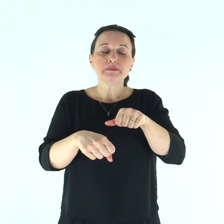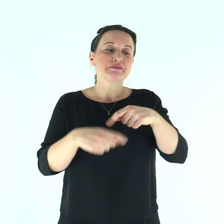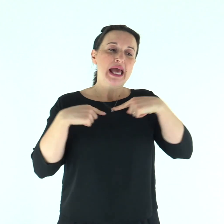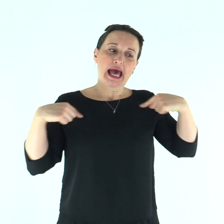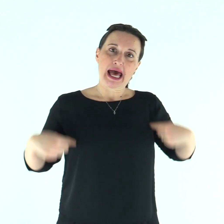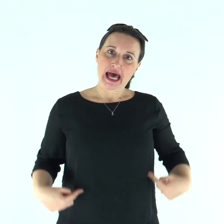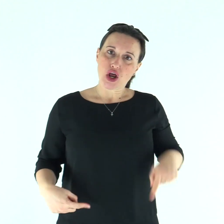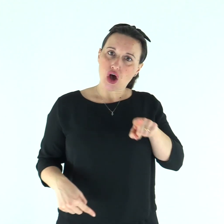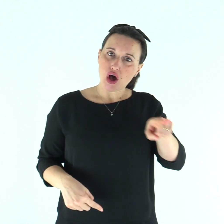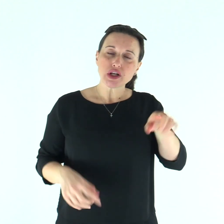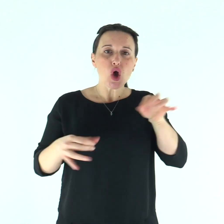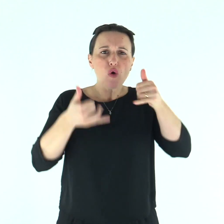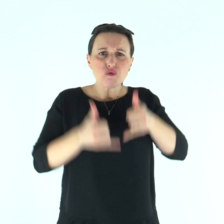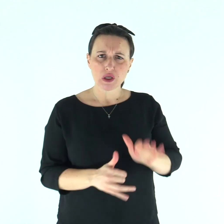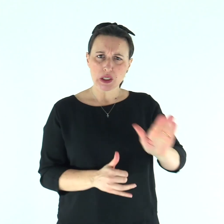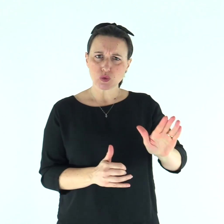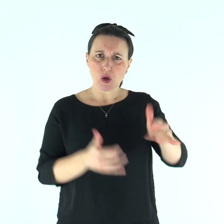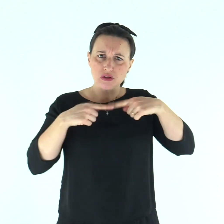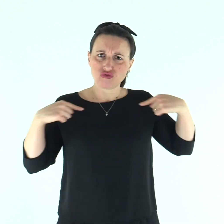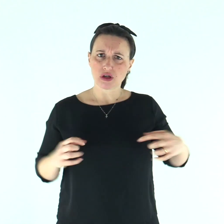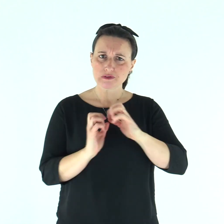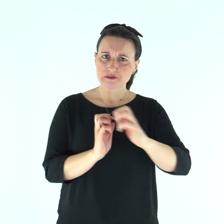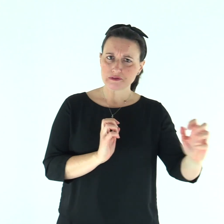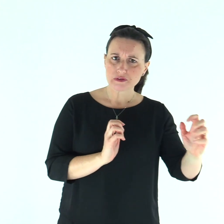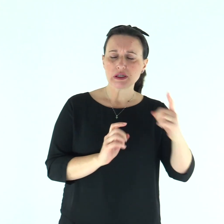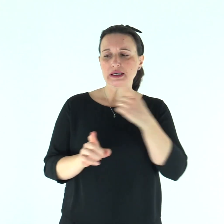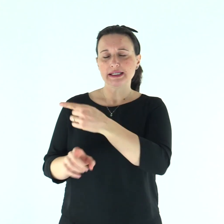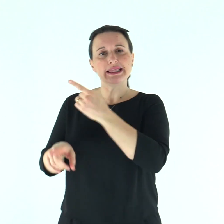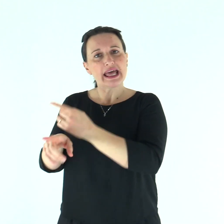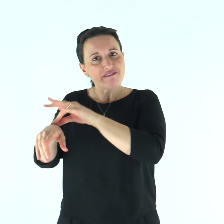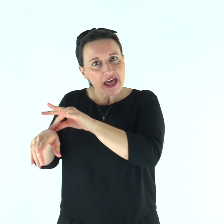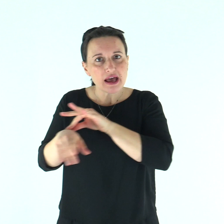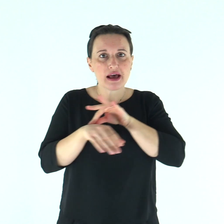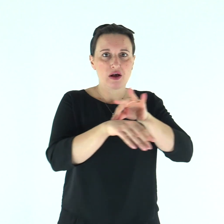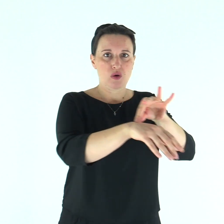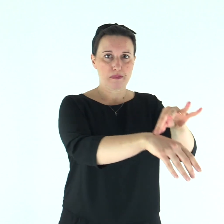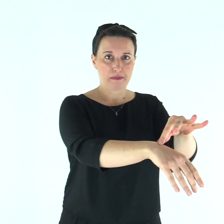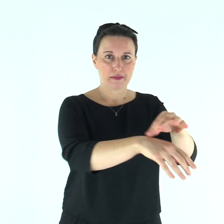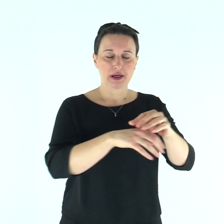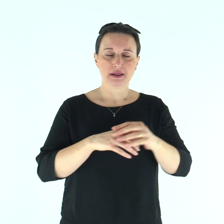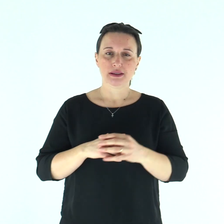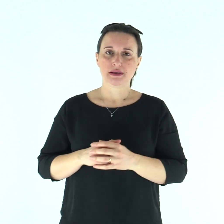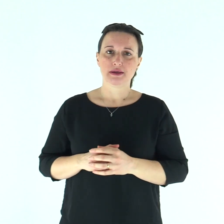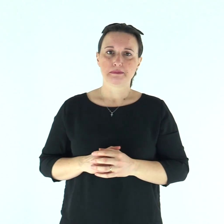quel tale sarà condotto dal sacerdote Aronne o da qualcuno dei sacerdoti, suoi figli.